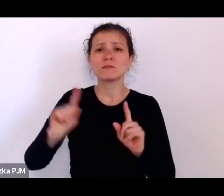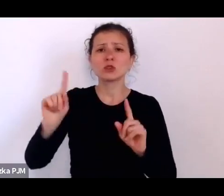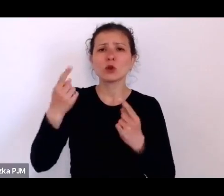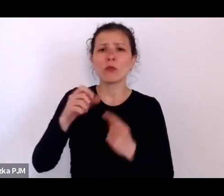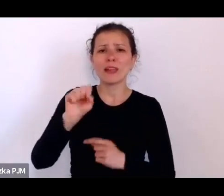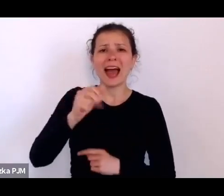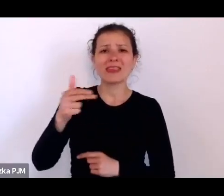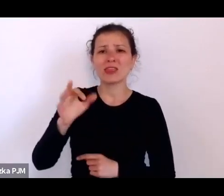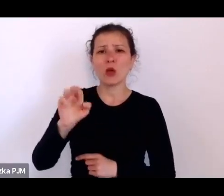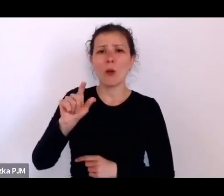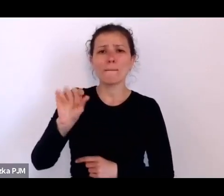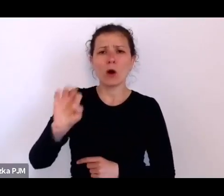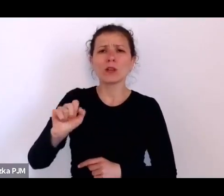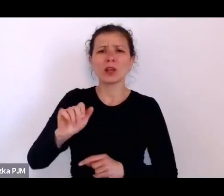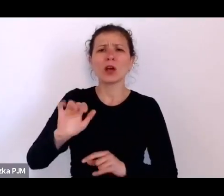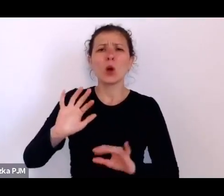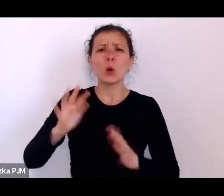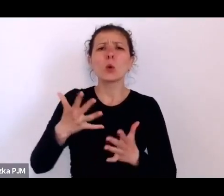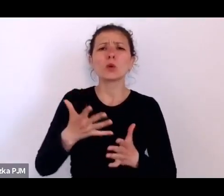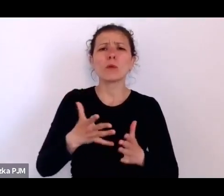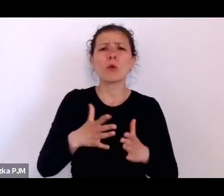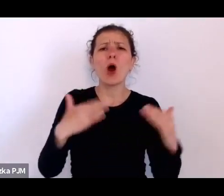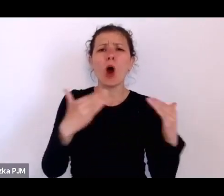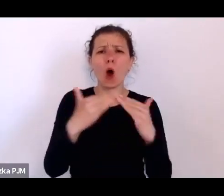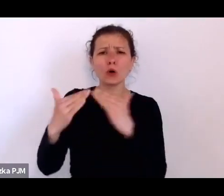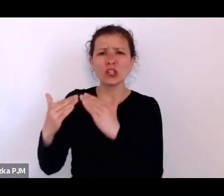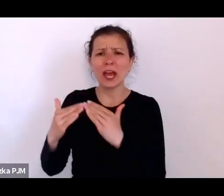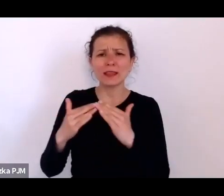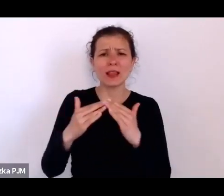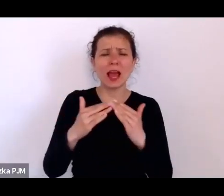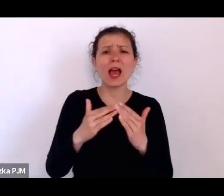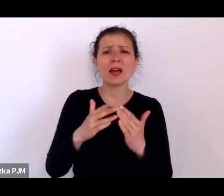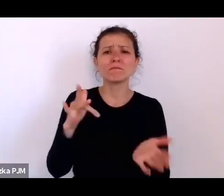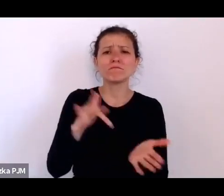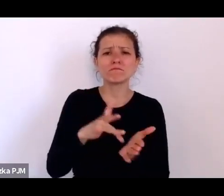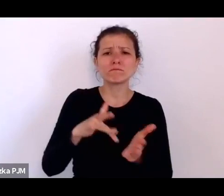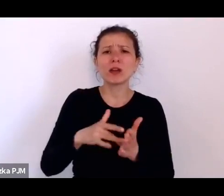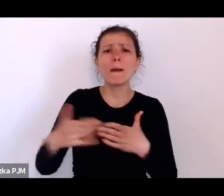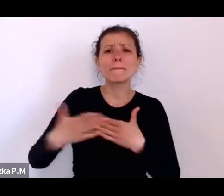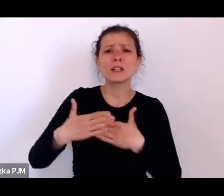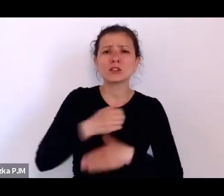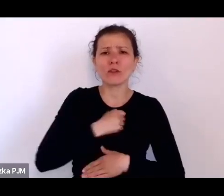z tego podwarszawskiego osiedla dla – można powiedzieć – socjalnego osiedla dla ludzi, którzy